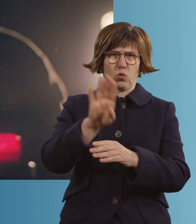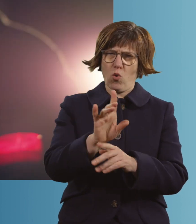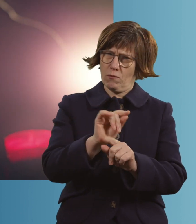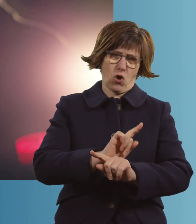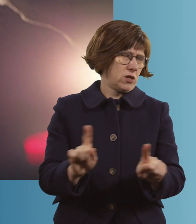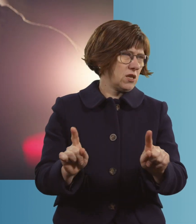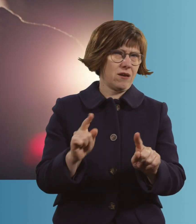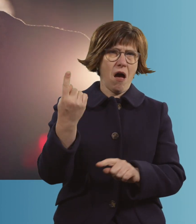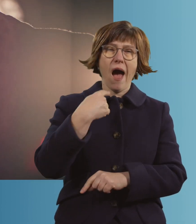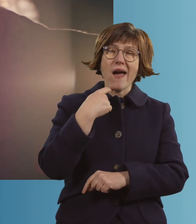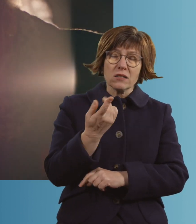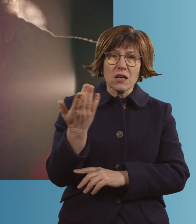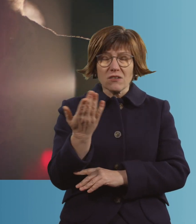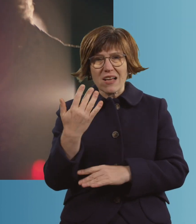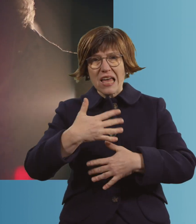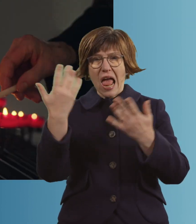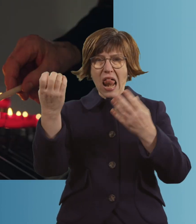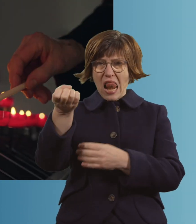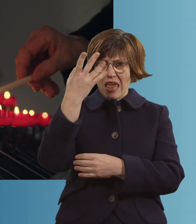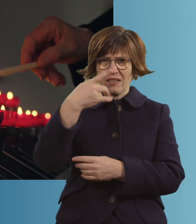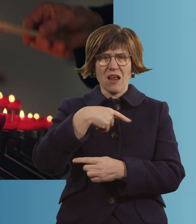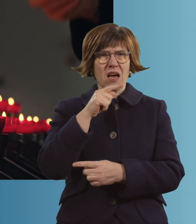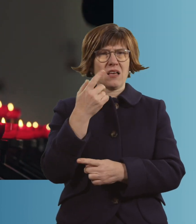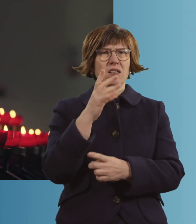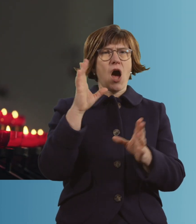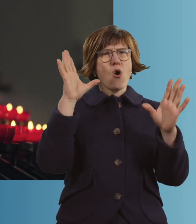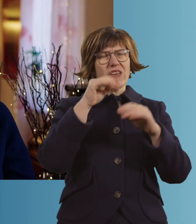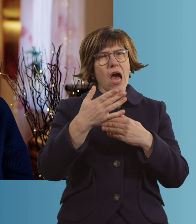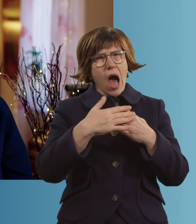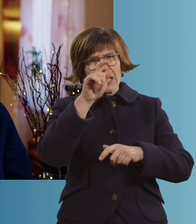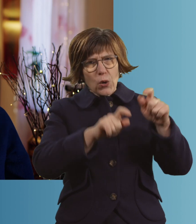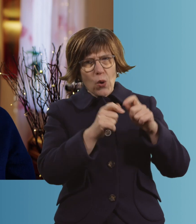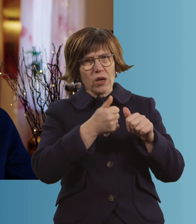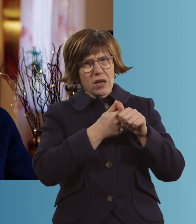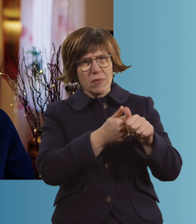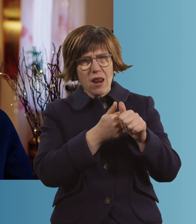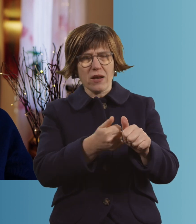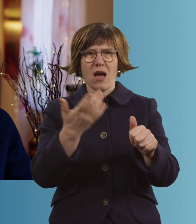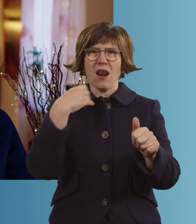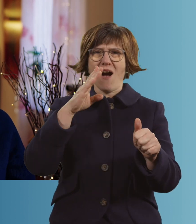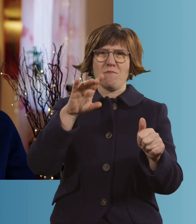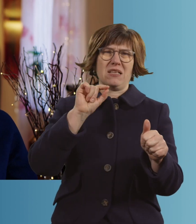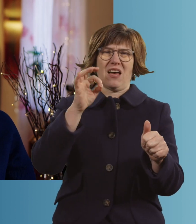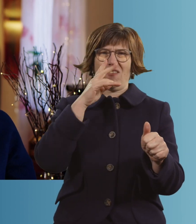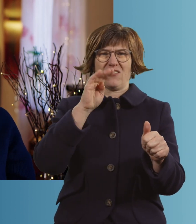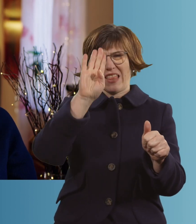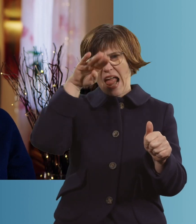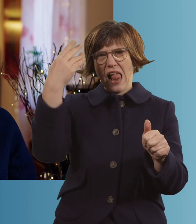Die einen sagen, helles Licht. Die anderen sagen, Angehörige. Am liebsten wäre es mir natürlich, wenn ich Elvis treffen würde.